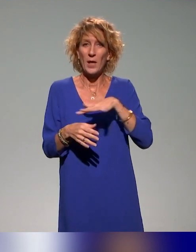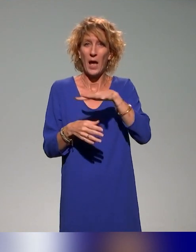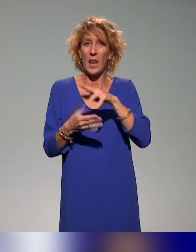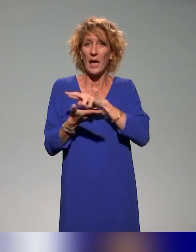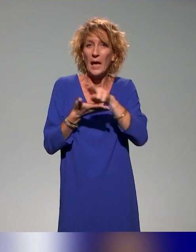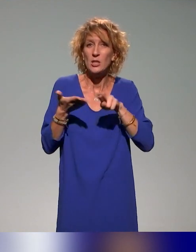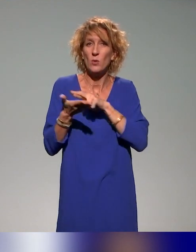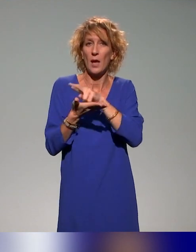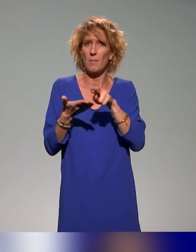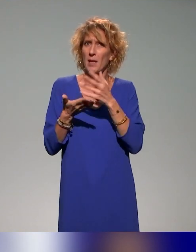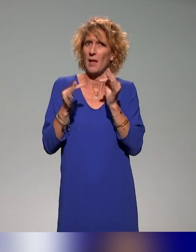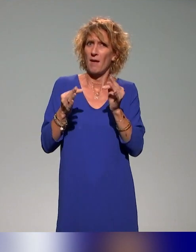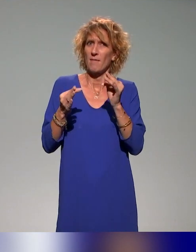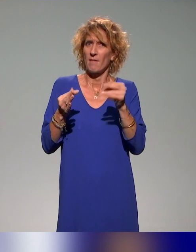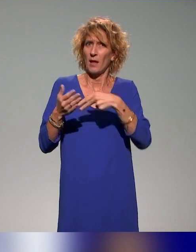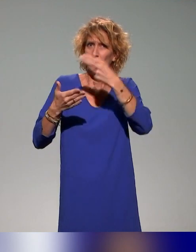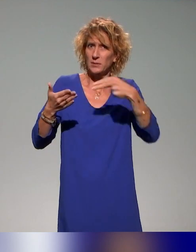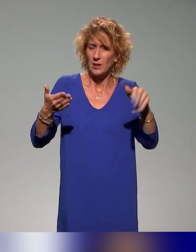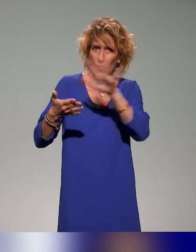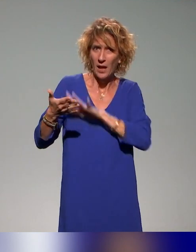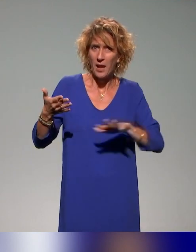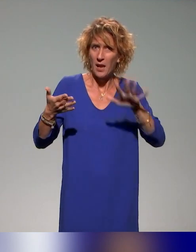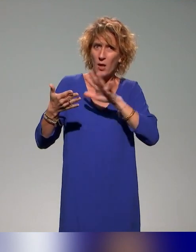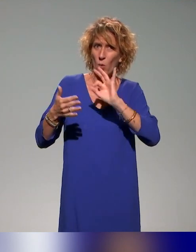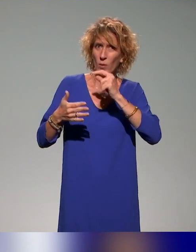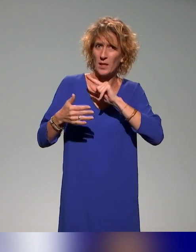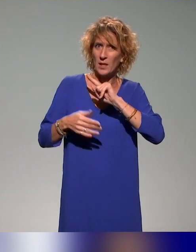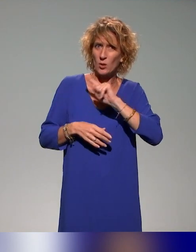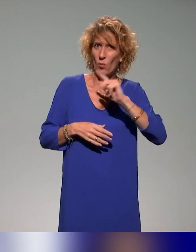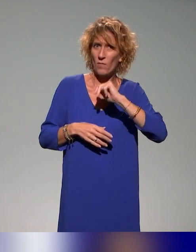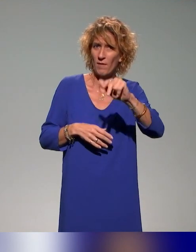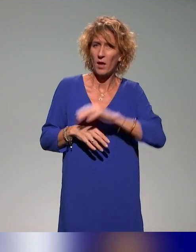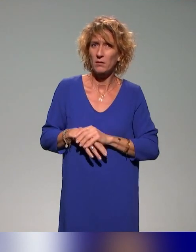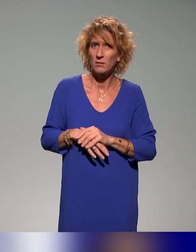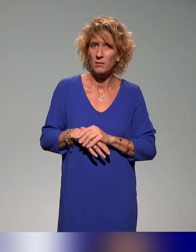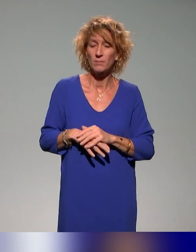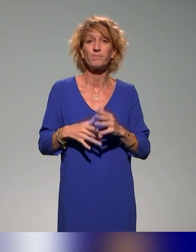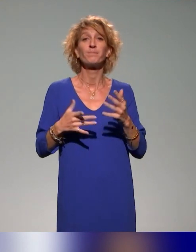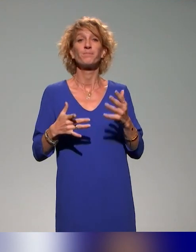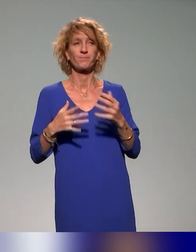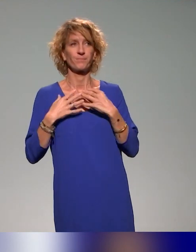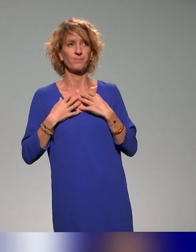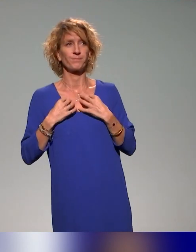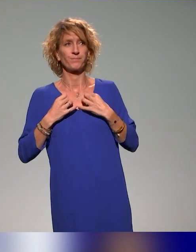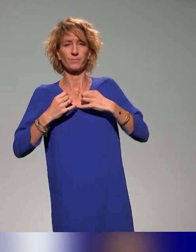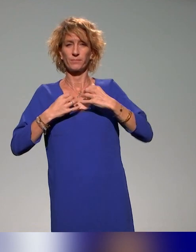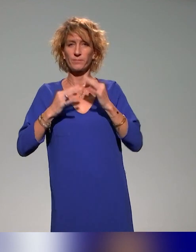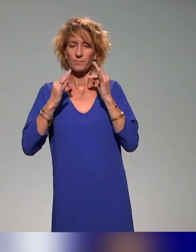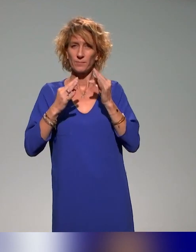Avez-vous des informations ? Concernant le projet en particulier,